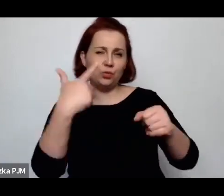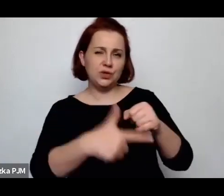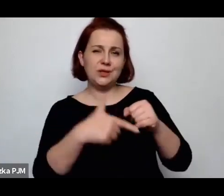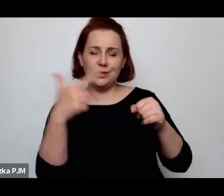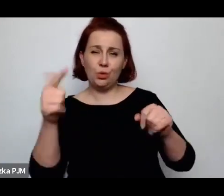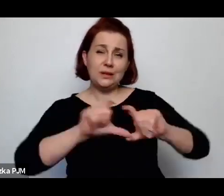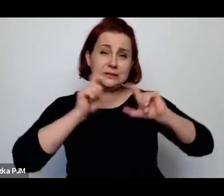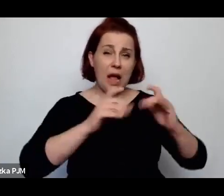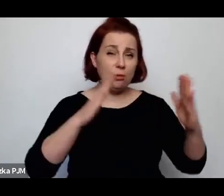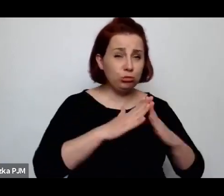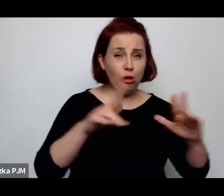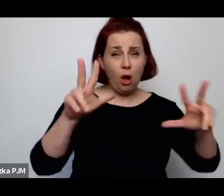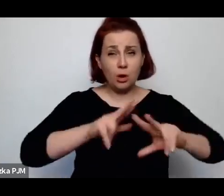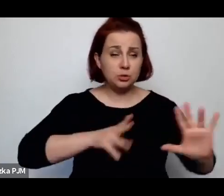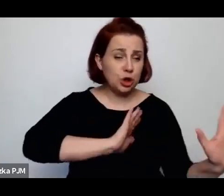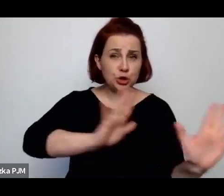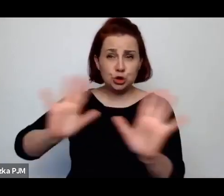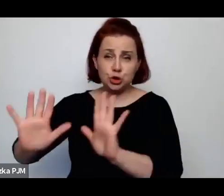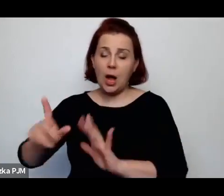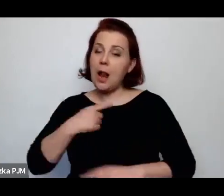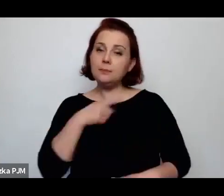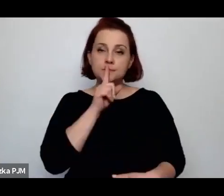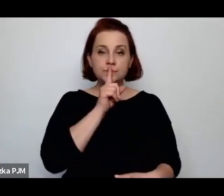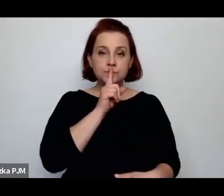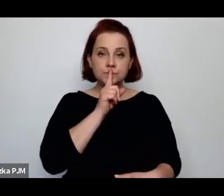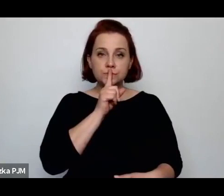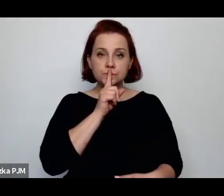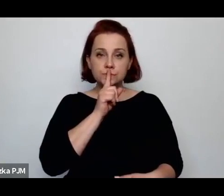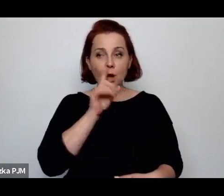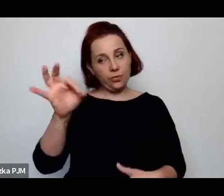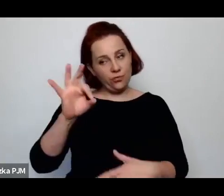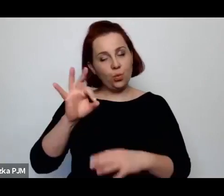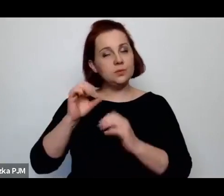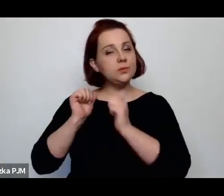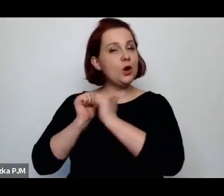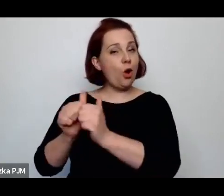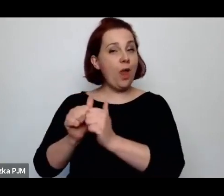I chciałam właśnie wrócić do tego o czym Pani wspomniała